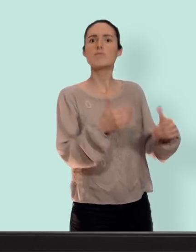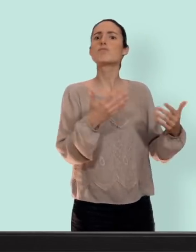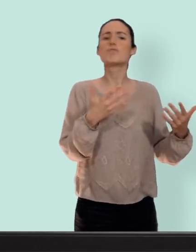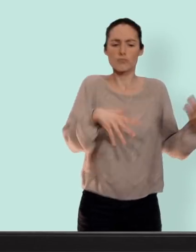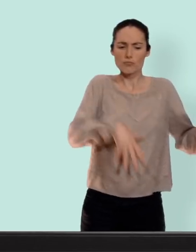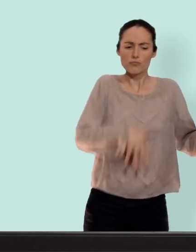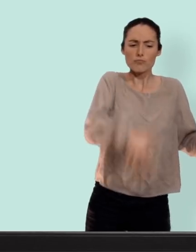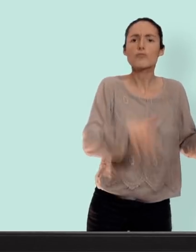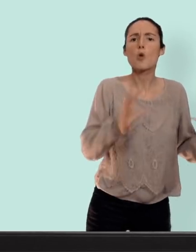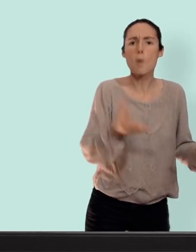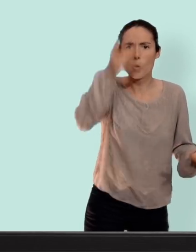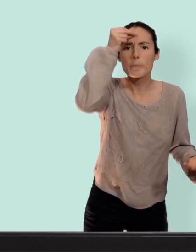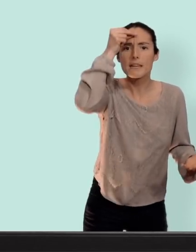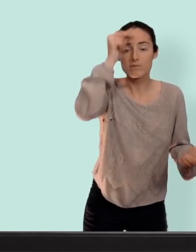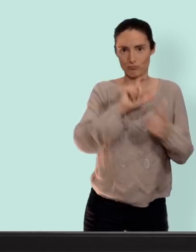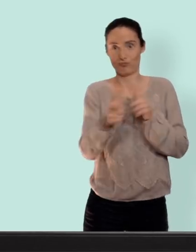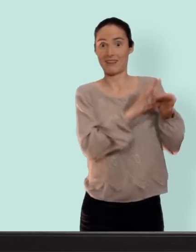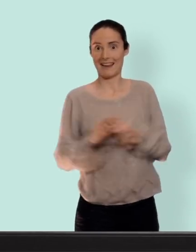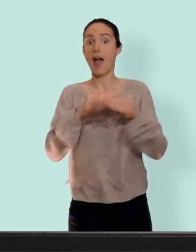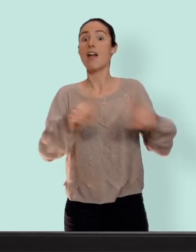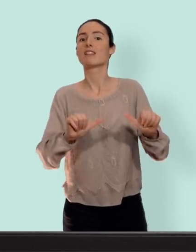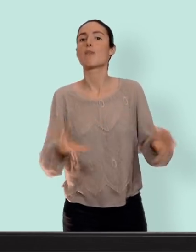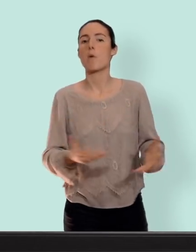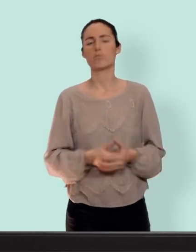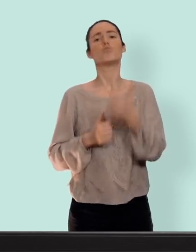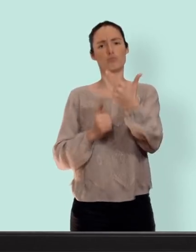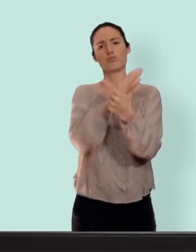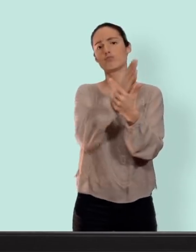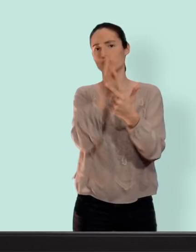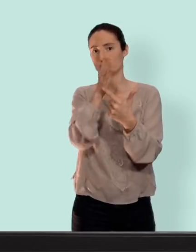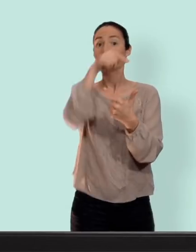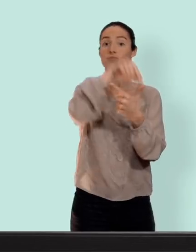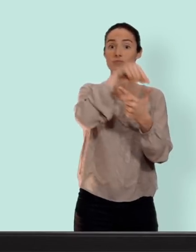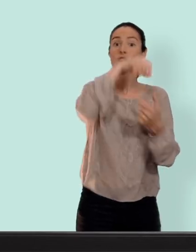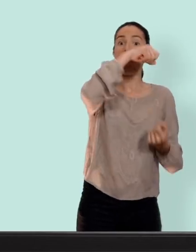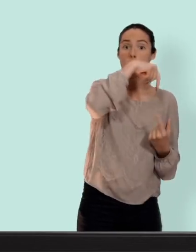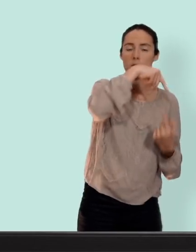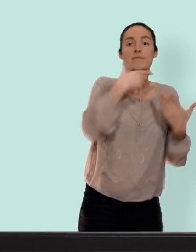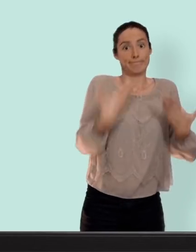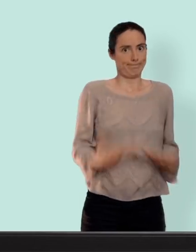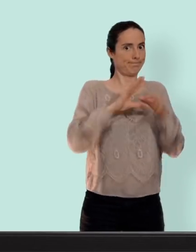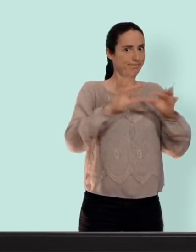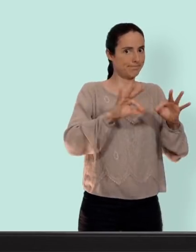comment on fait les bébés... donc en gros il ya deux moyens de contraception différents ceux avec hormones dont on va parler dans cette vidéo